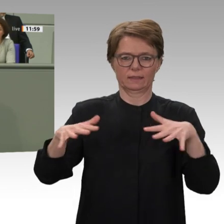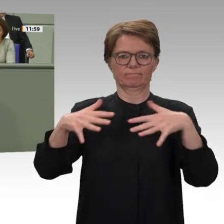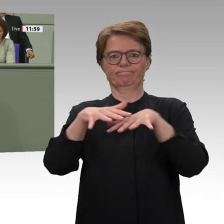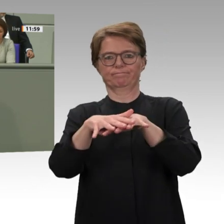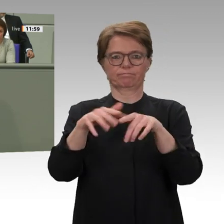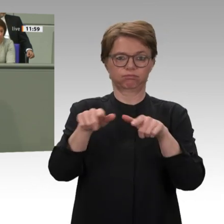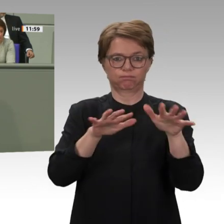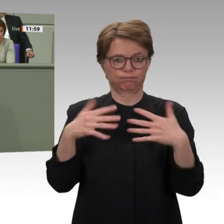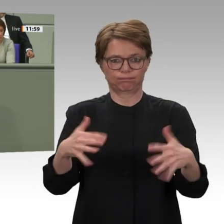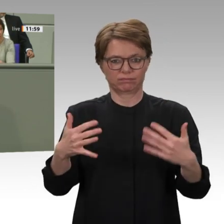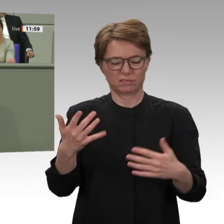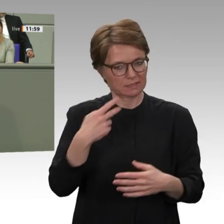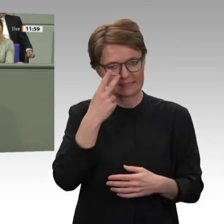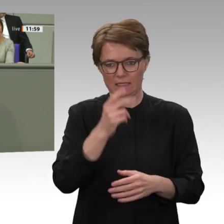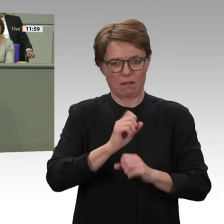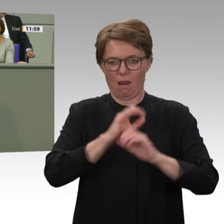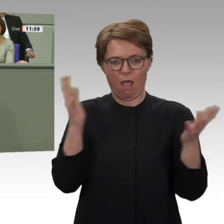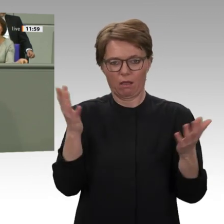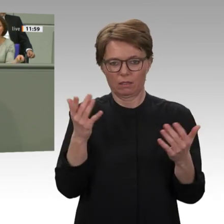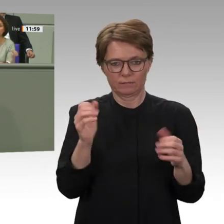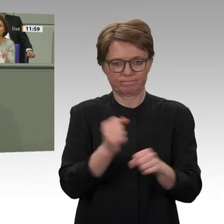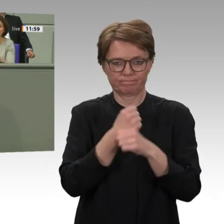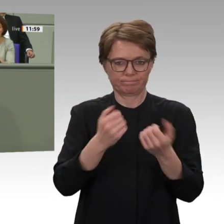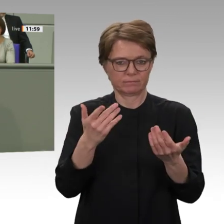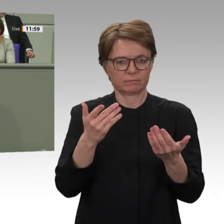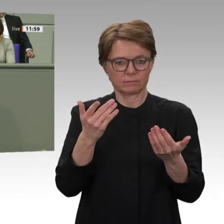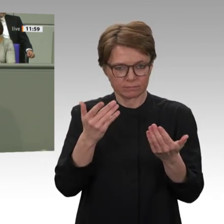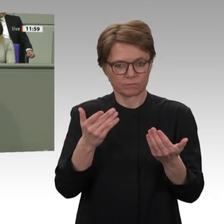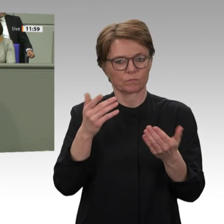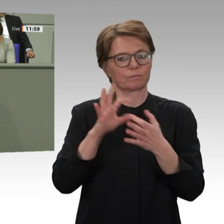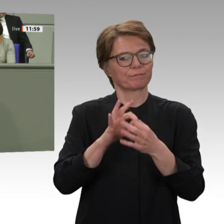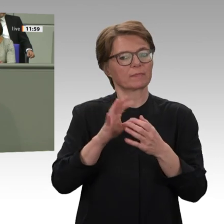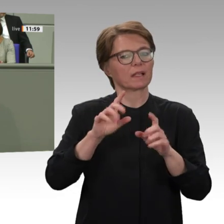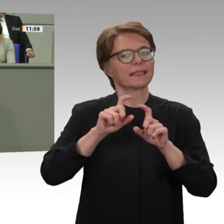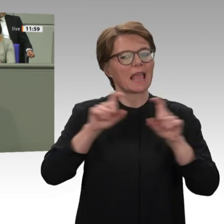Deswegen formulieren wir in unserem Antrag Erwartungen. Wir wollen Fortschritte bei